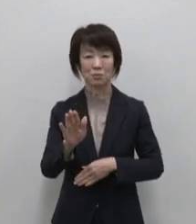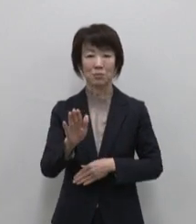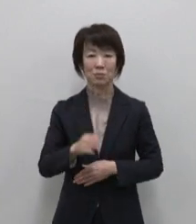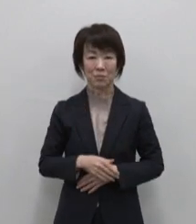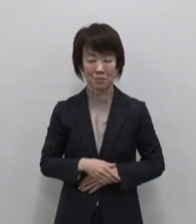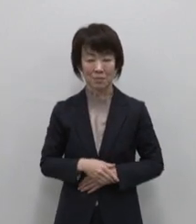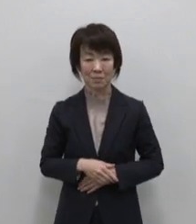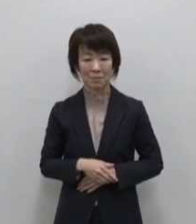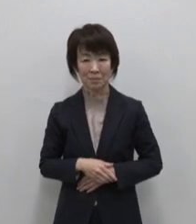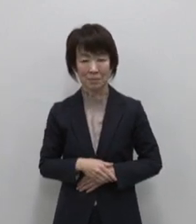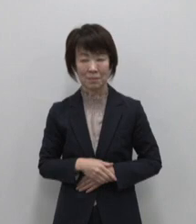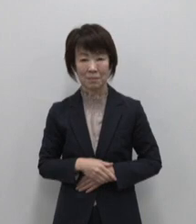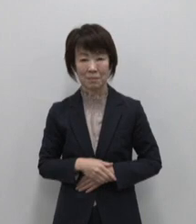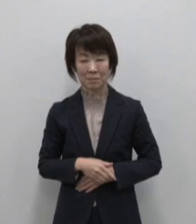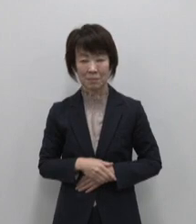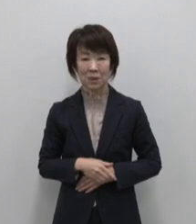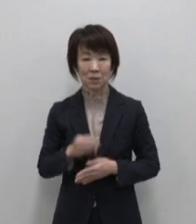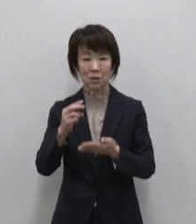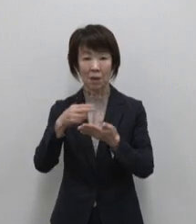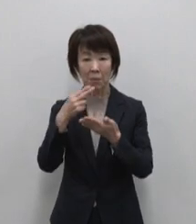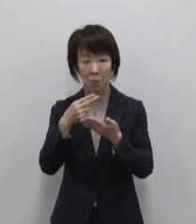食べ物編5種類です